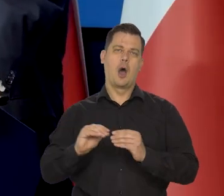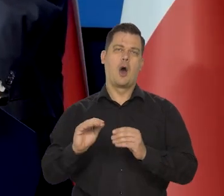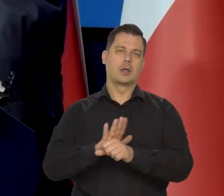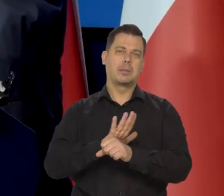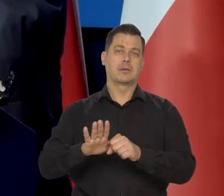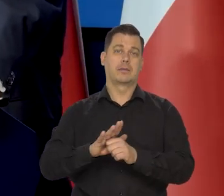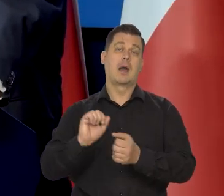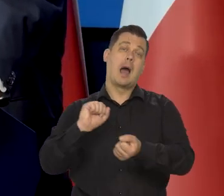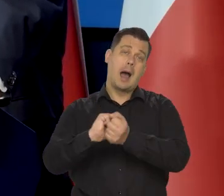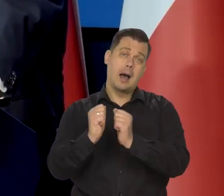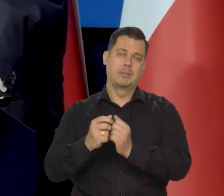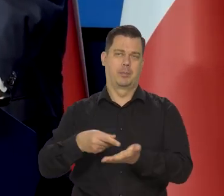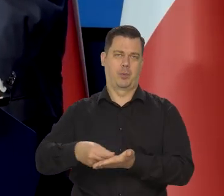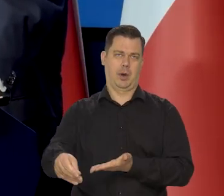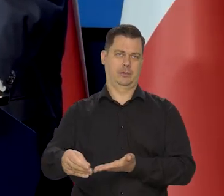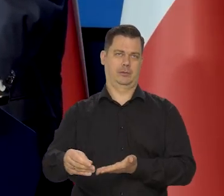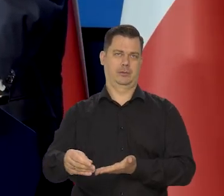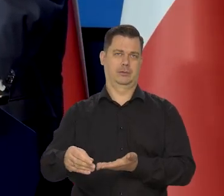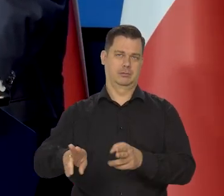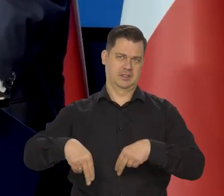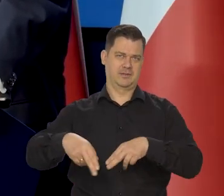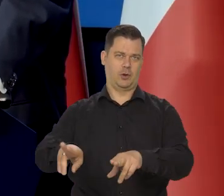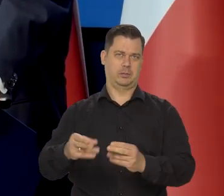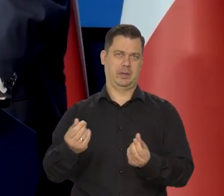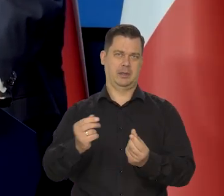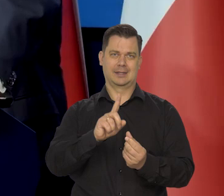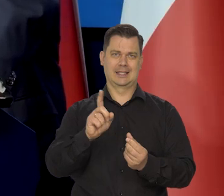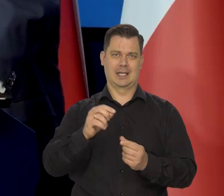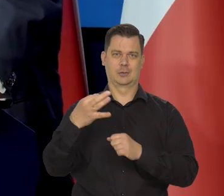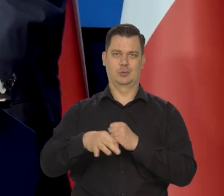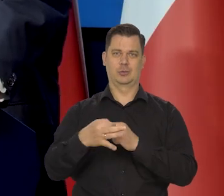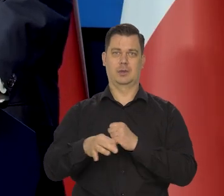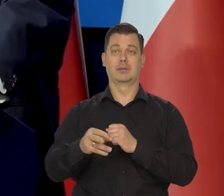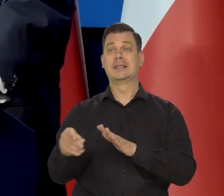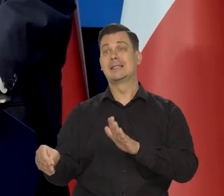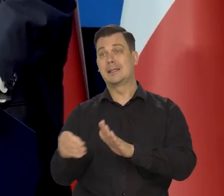albo zapłacić, albo zwrócić za studia, żeby to były pieniądze na stypendium dla następnego